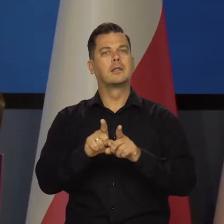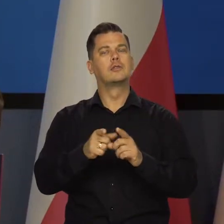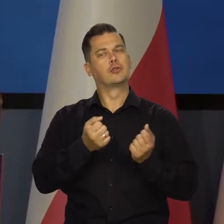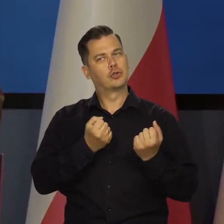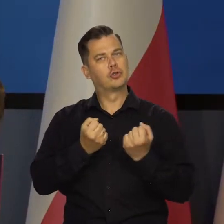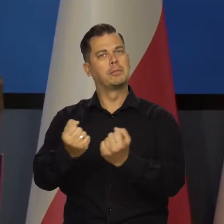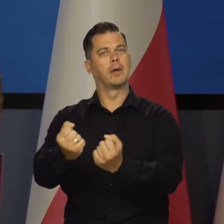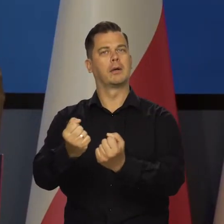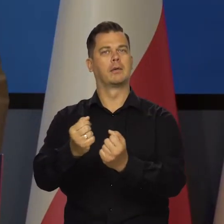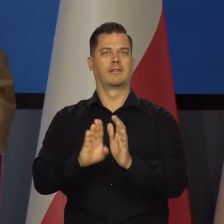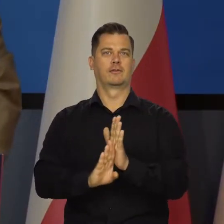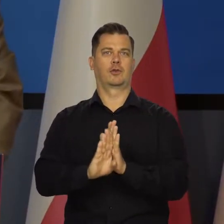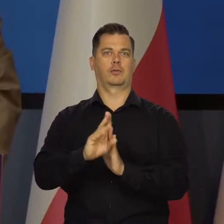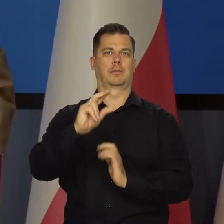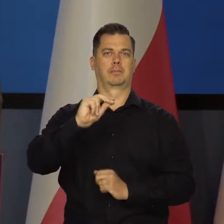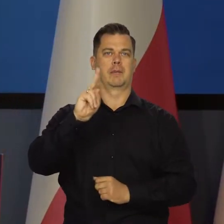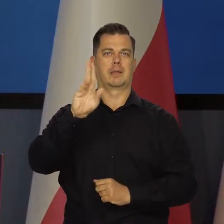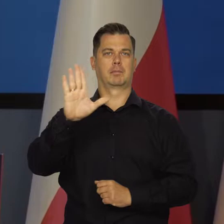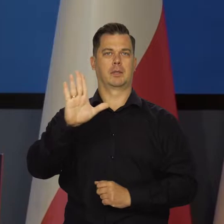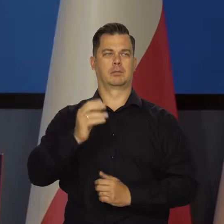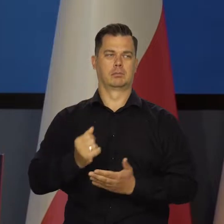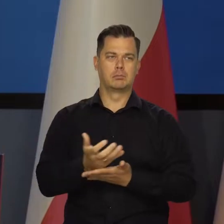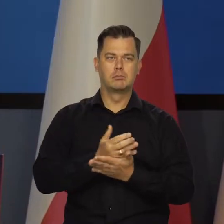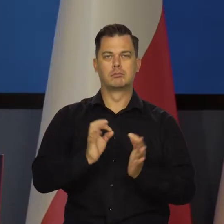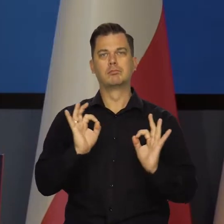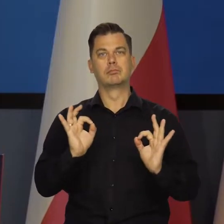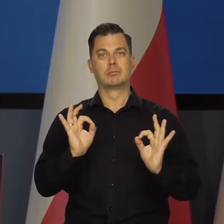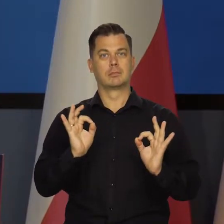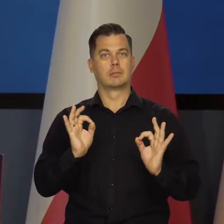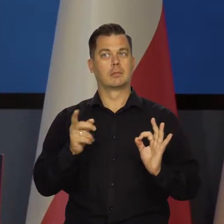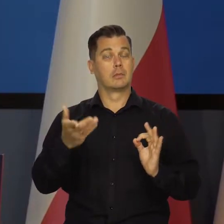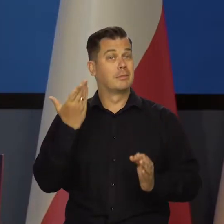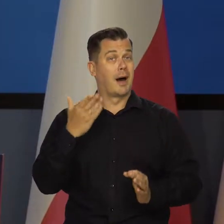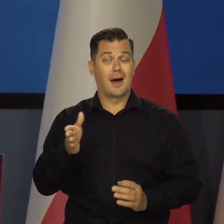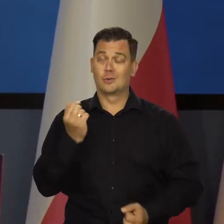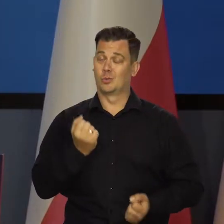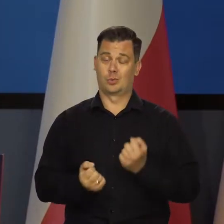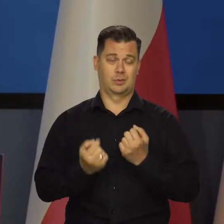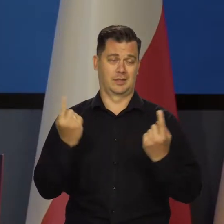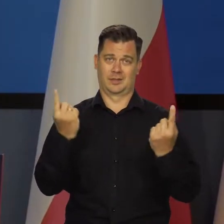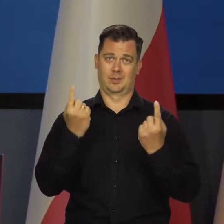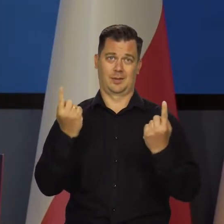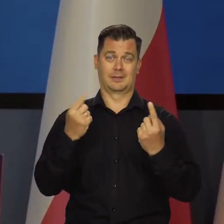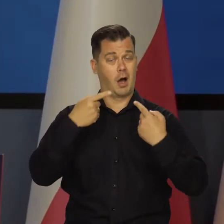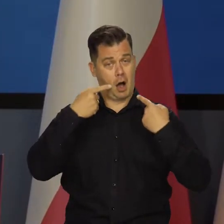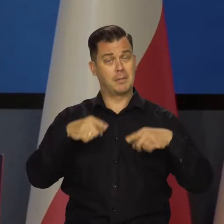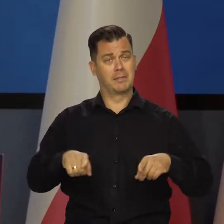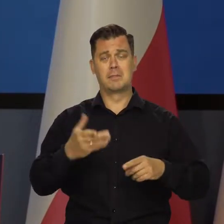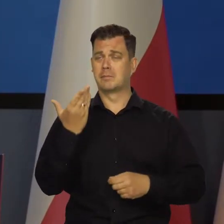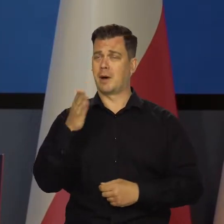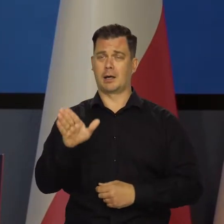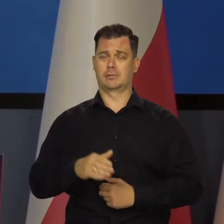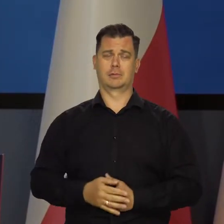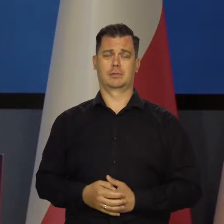a jednocześnie utrzymanie wzrostu gospodarczego i wzrostu dobrobytu w jednym czasie. Niesłychanie trudne zadanie i odpowiedzialne.